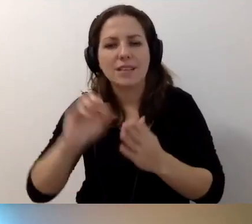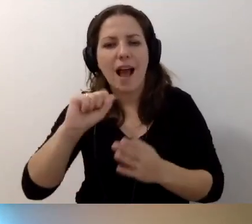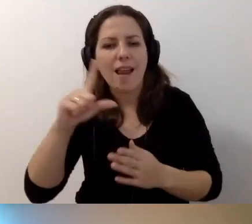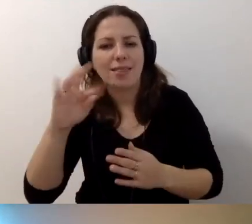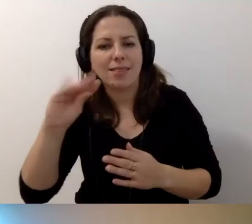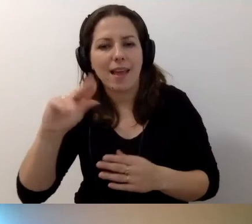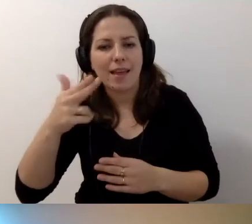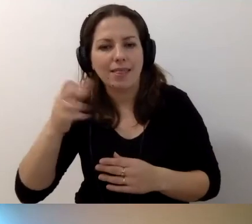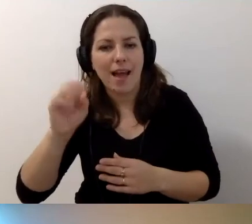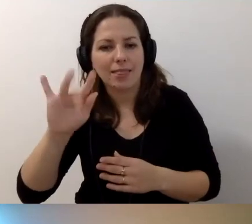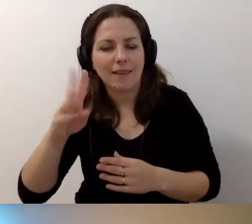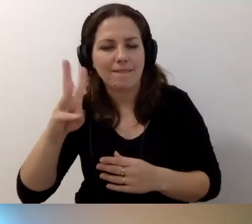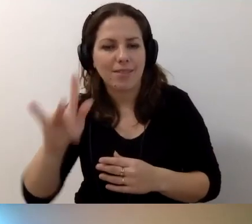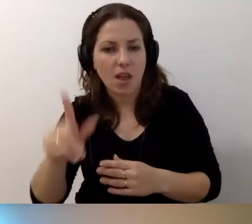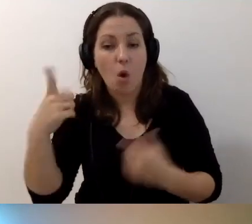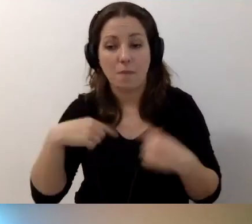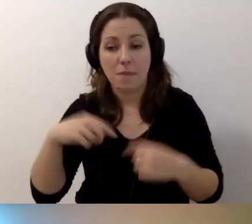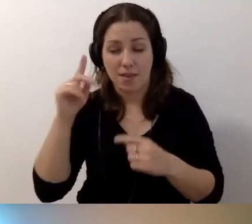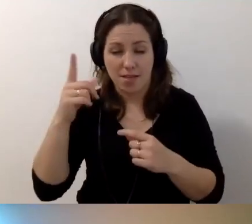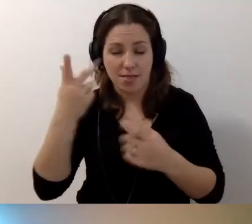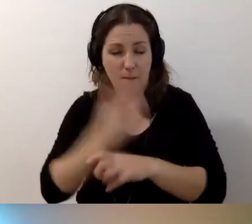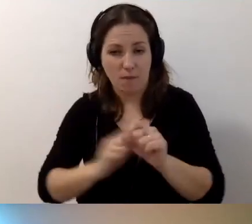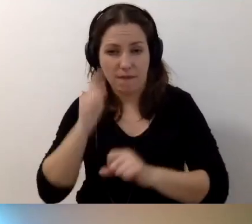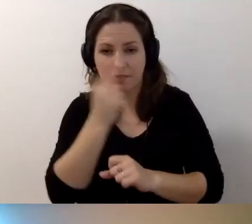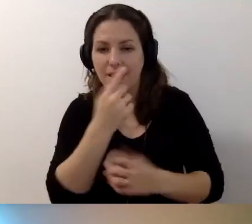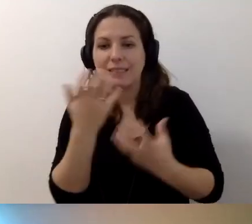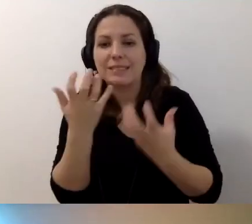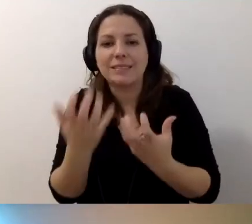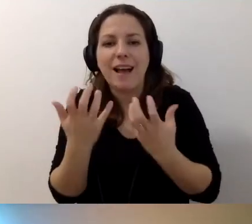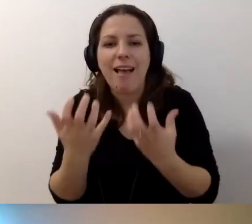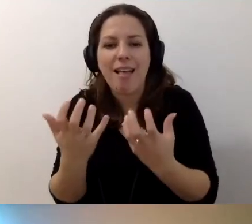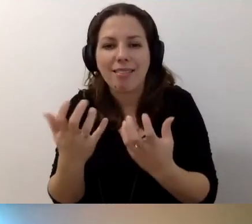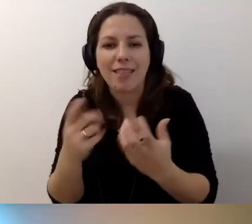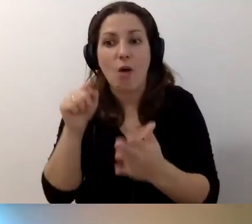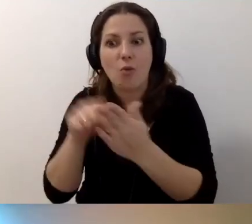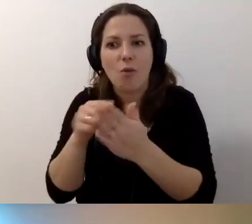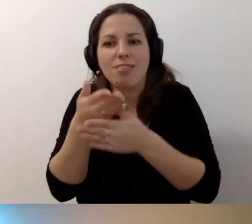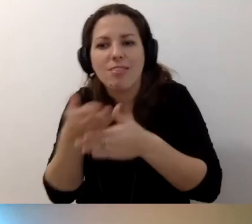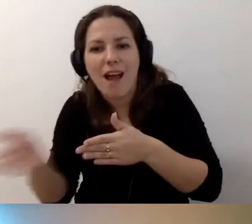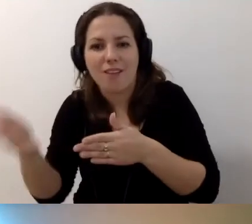Musi się przedstawić osobie z niepełnosprawnością wzroku jako zachęta, że tu jest dalsza część artykułu.